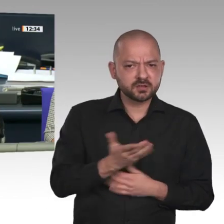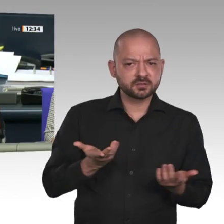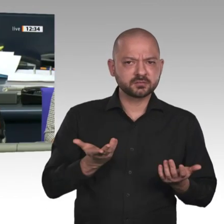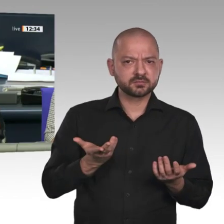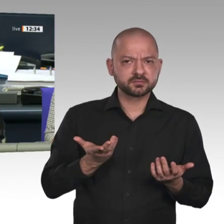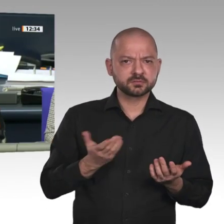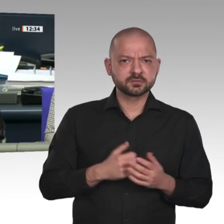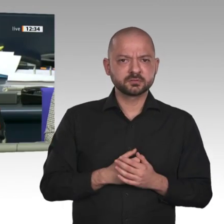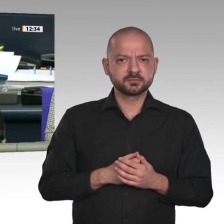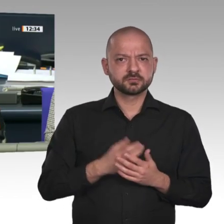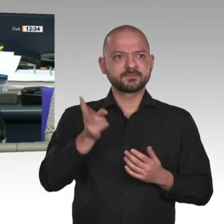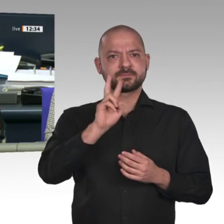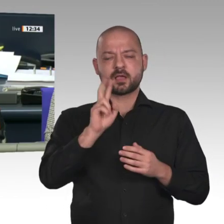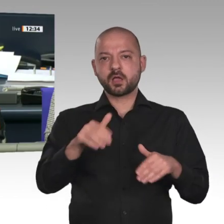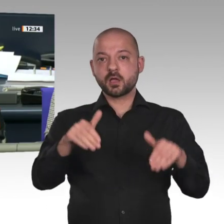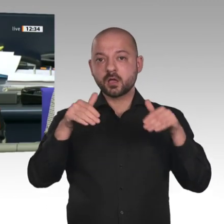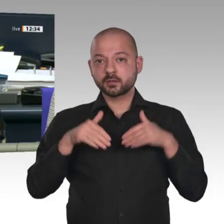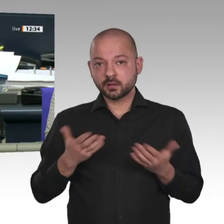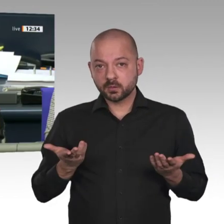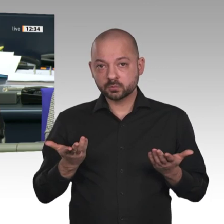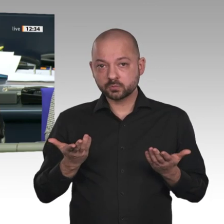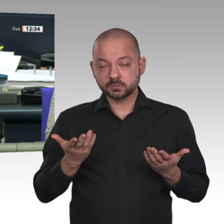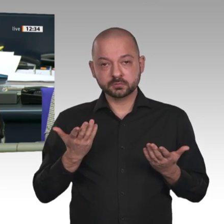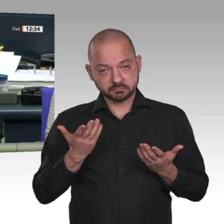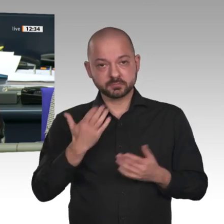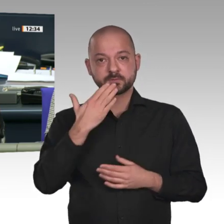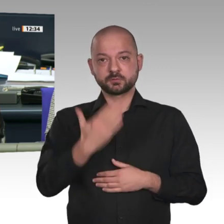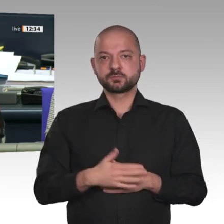Der Antrag ist abgelehnt. Zugestimmt hat die Fraktion von Bündnis 90/Die Grünen,